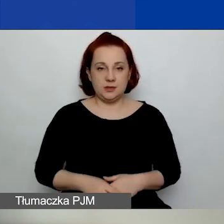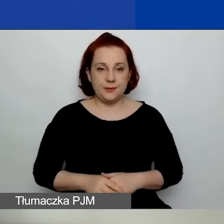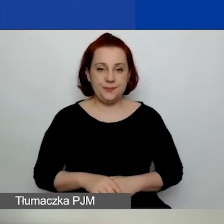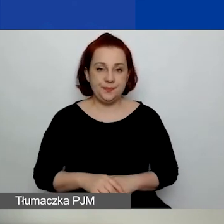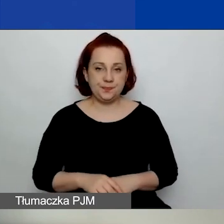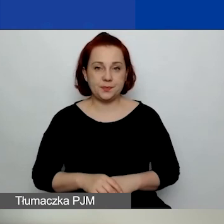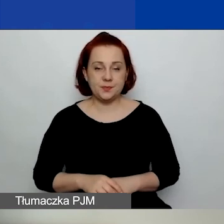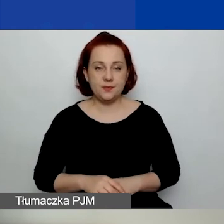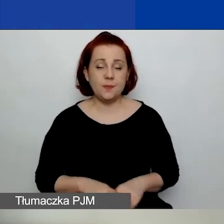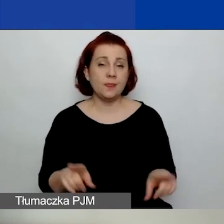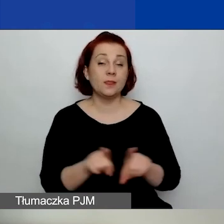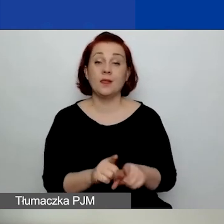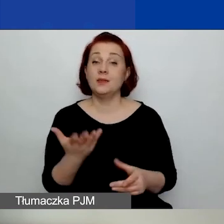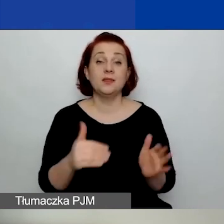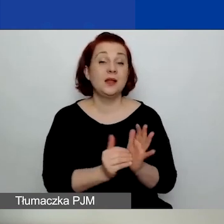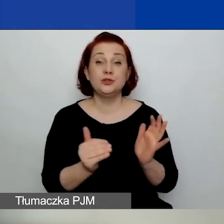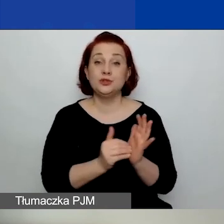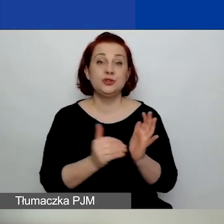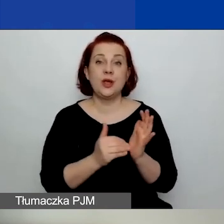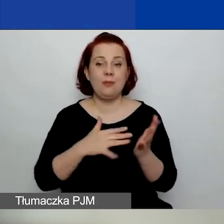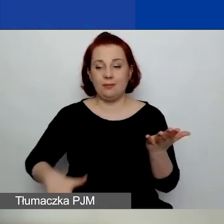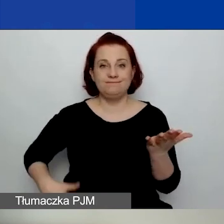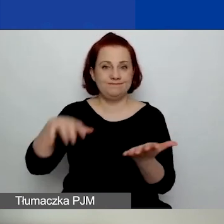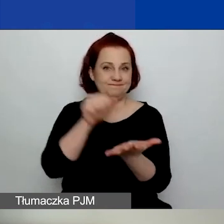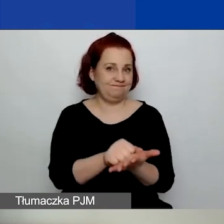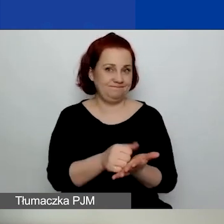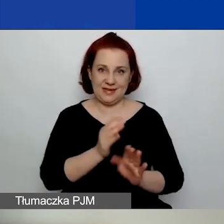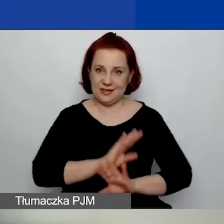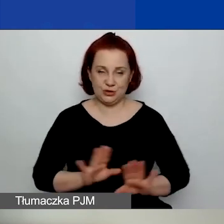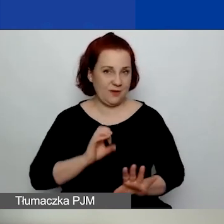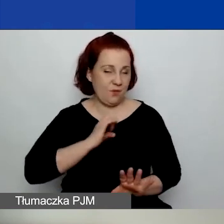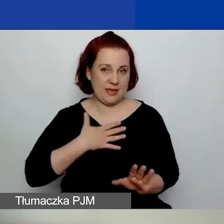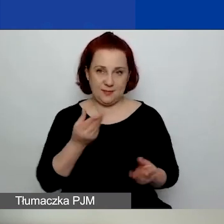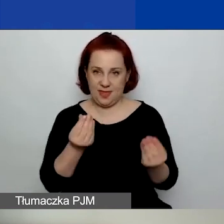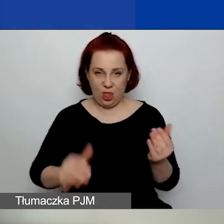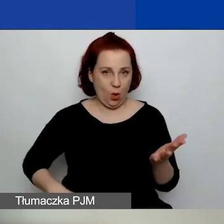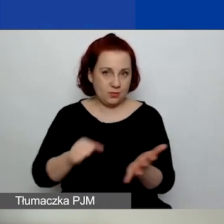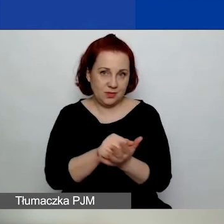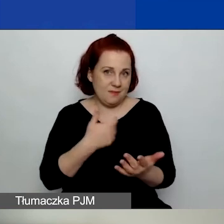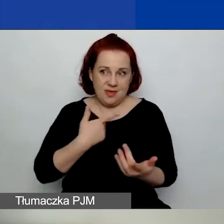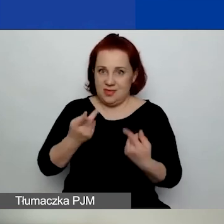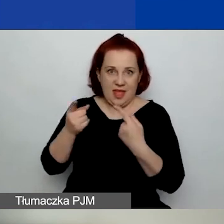Również nie trzeba deklarować wkładu własnego. Bynajmniej nie namawiamy do wkładu własnego,